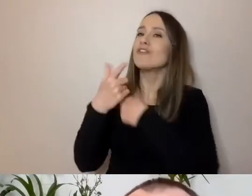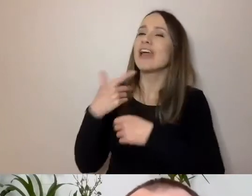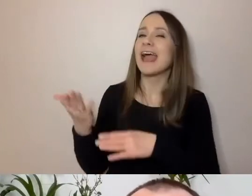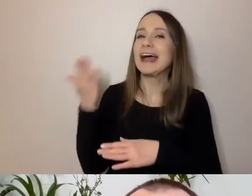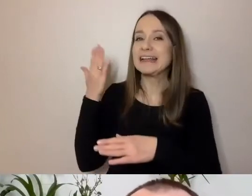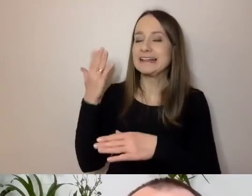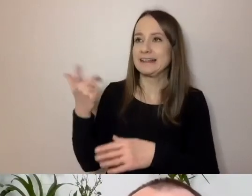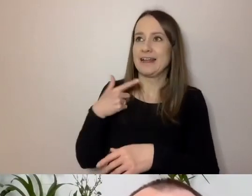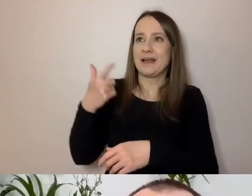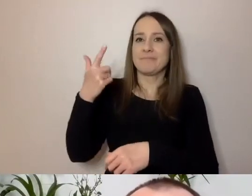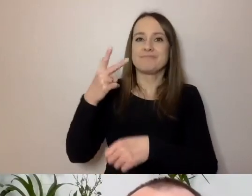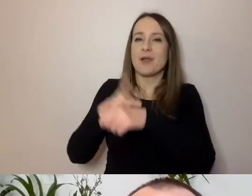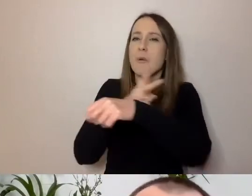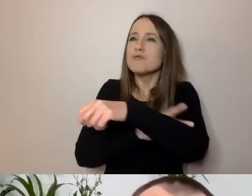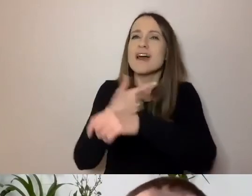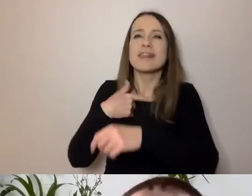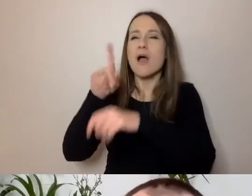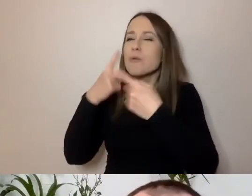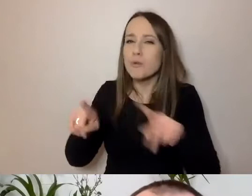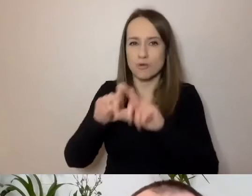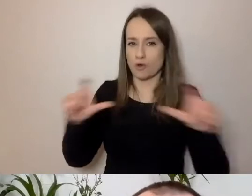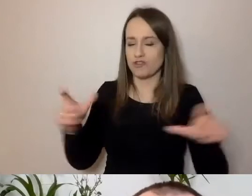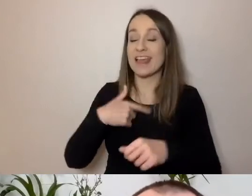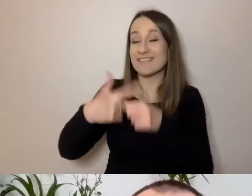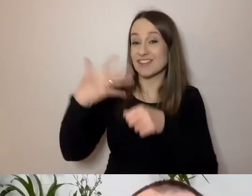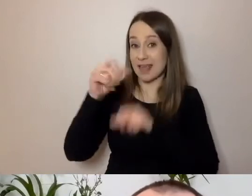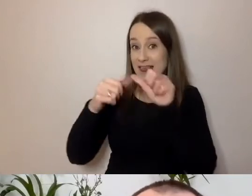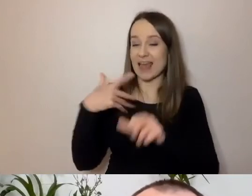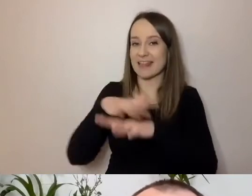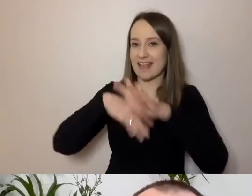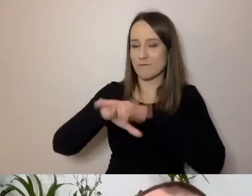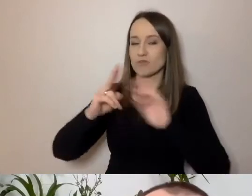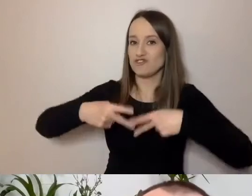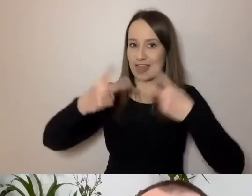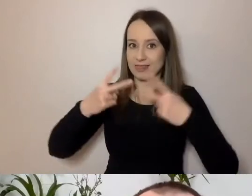25 lat byłem dziennikarzem, zresztą dalej jestem. Mój głos mogą niektórzy -